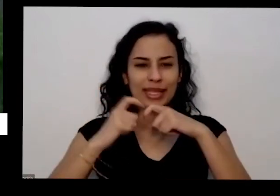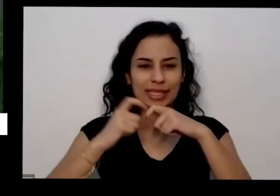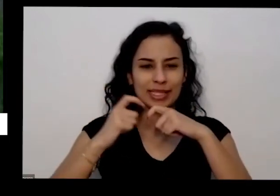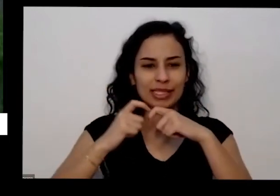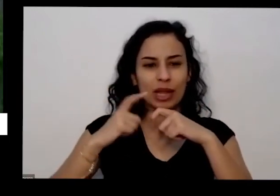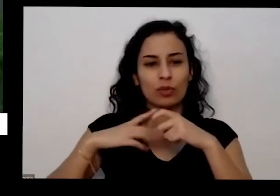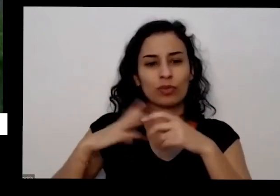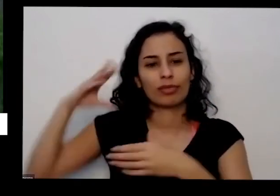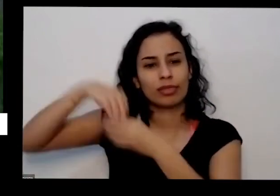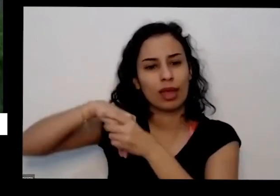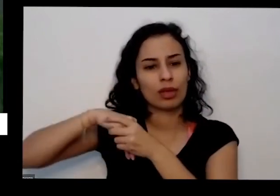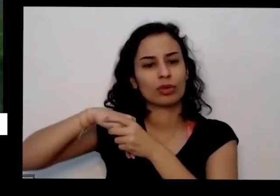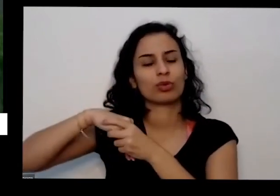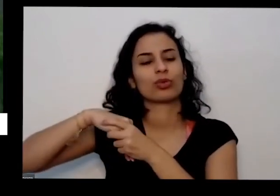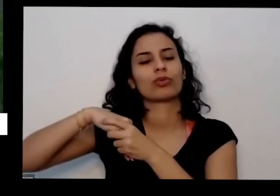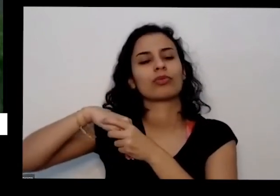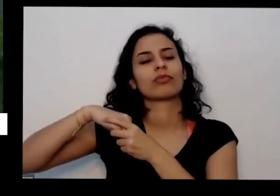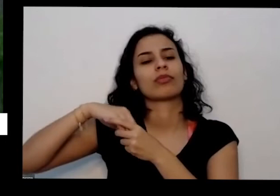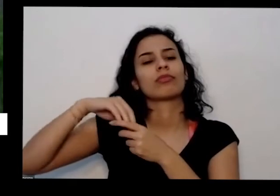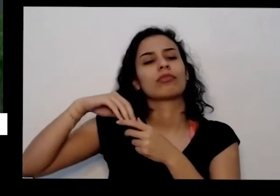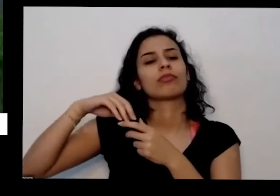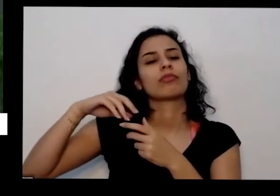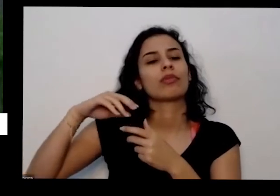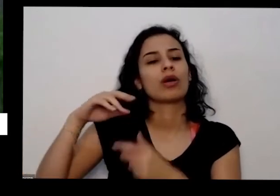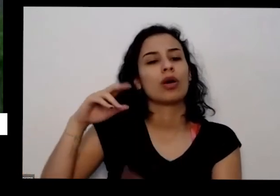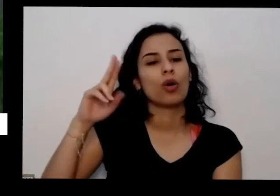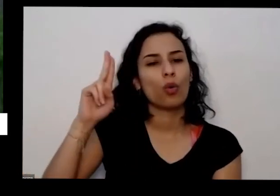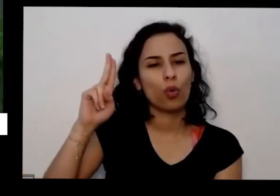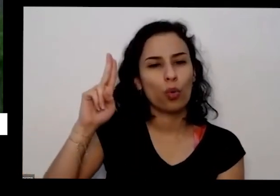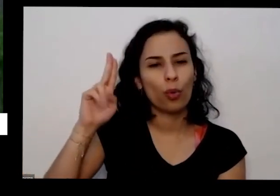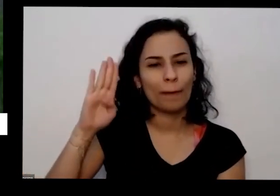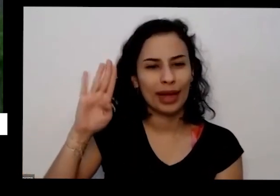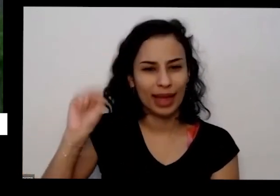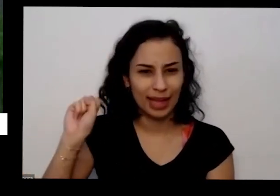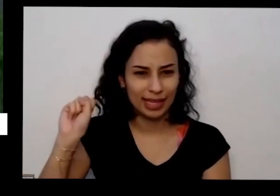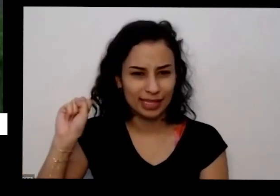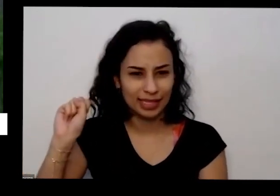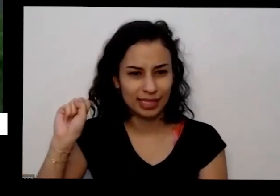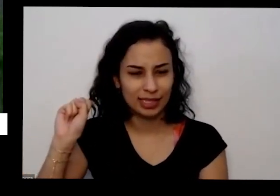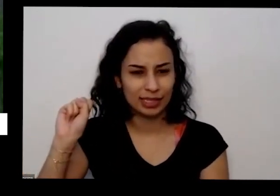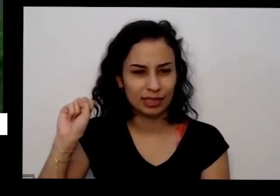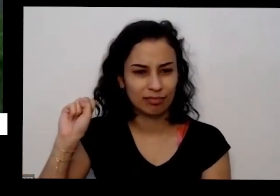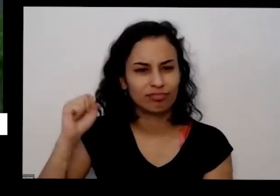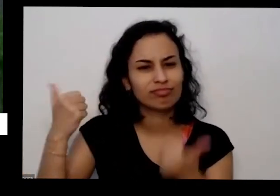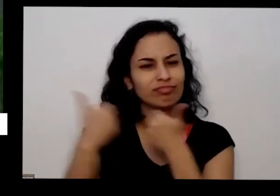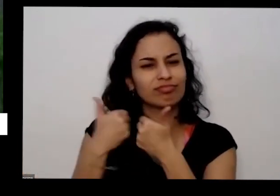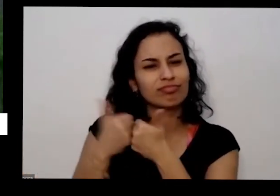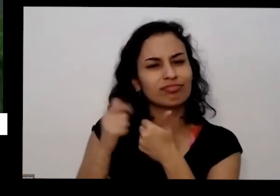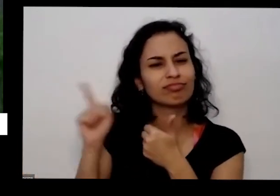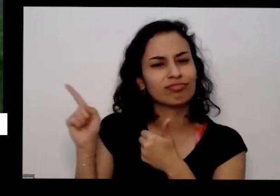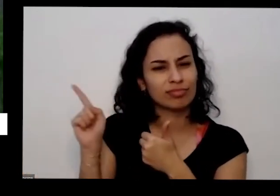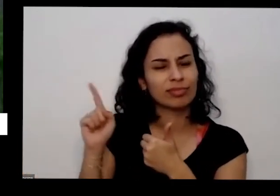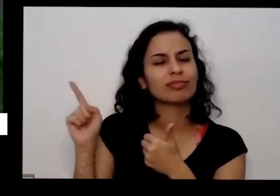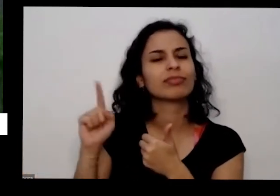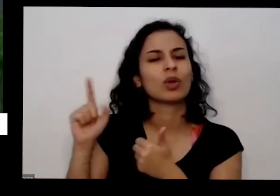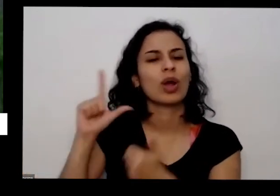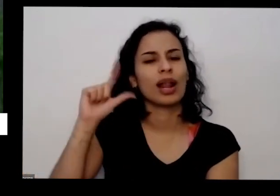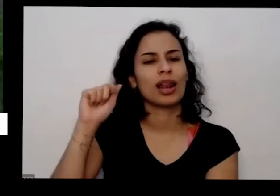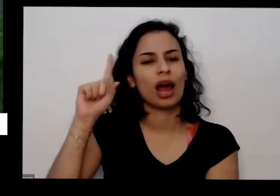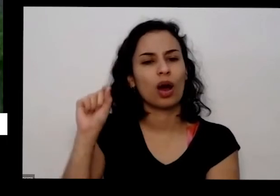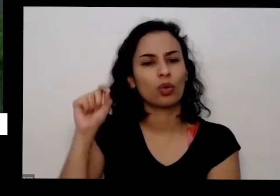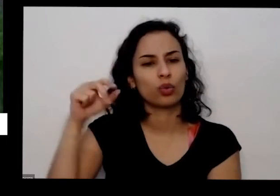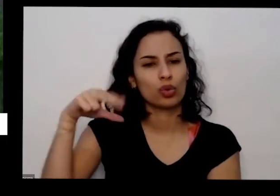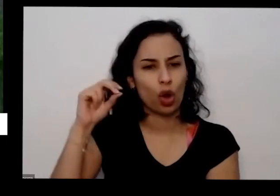básica de saúde aqui no Lago Norte UBS o posto de saúde do lado norte e não tem um gosto que não tem